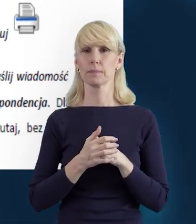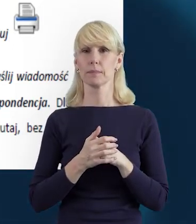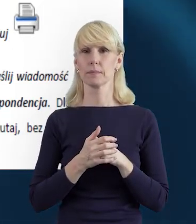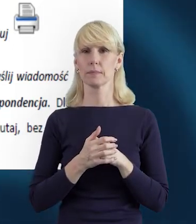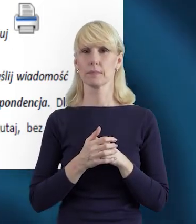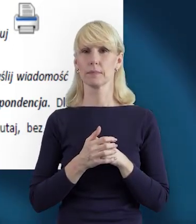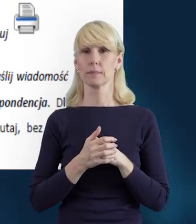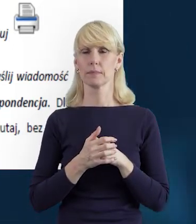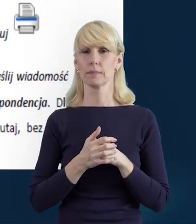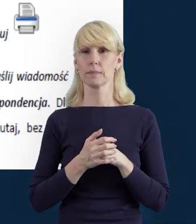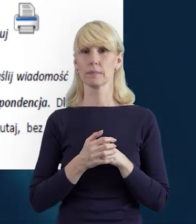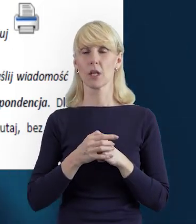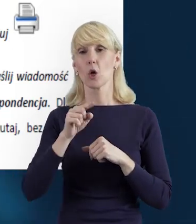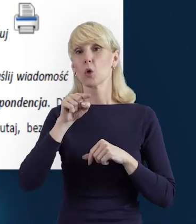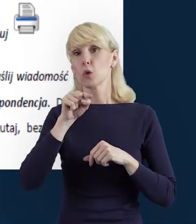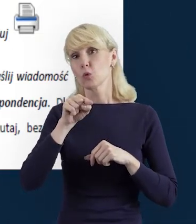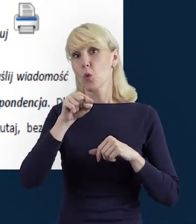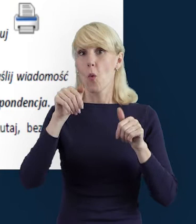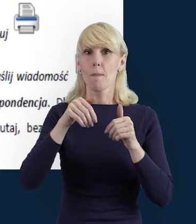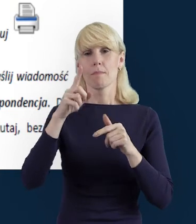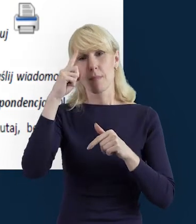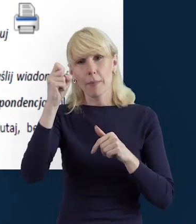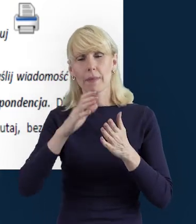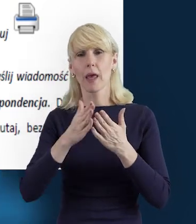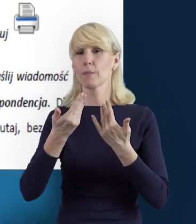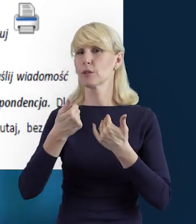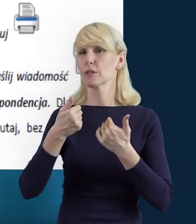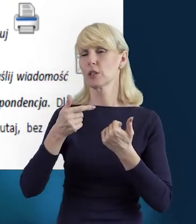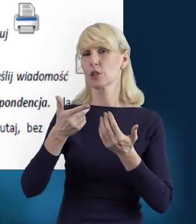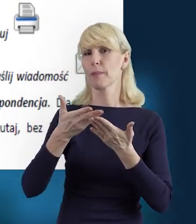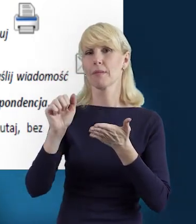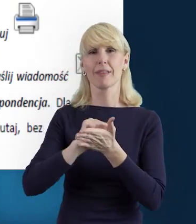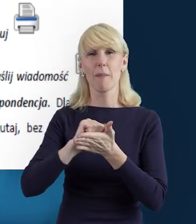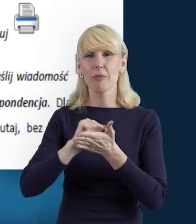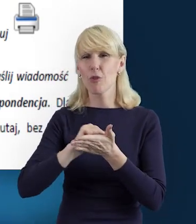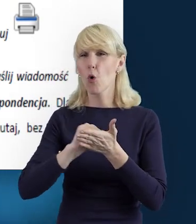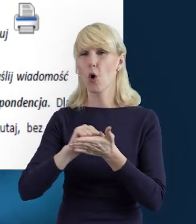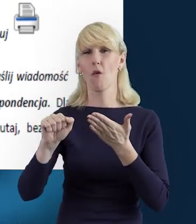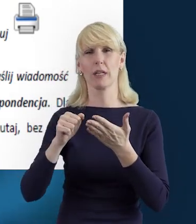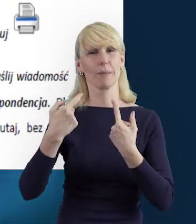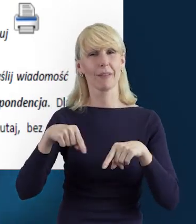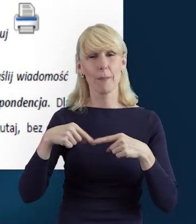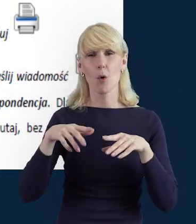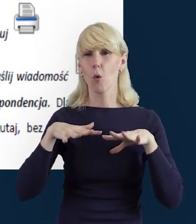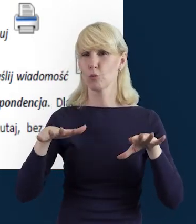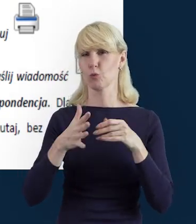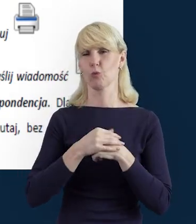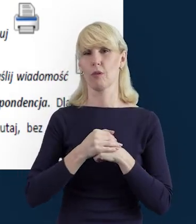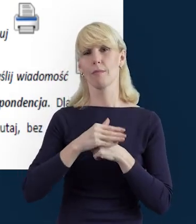Zważając oczywiście na względy ochrony środowiska, żeby nie nadużywać tej funkcji.